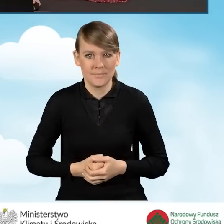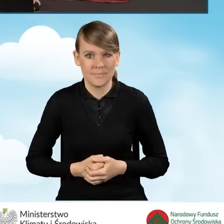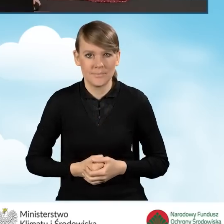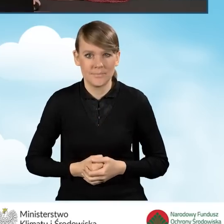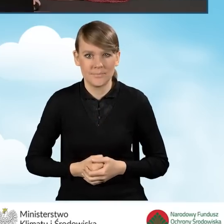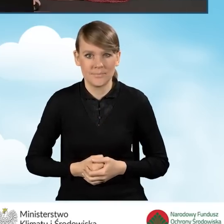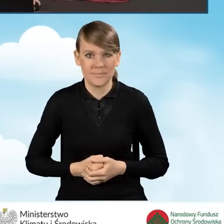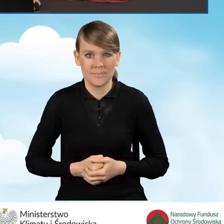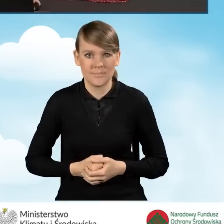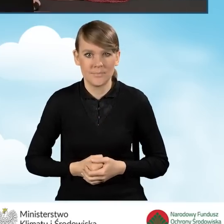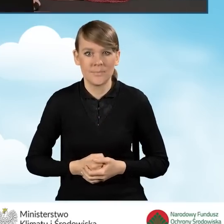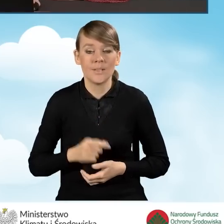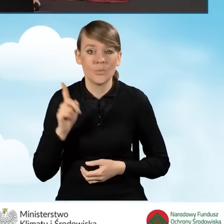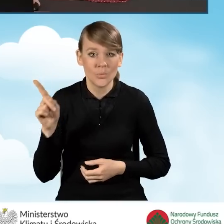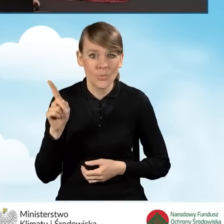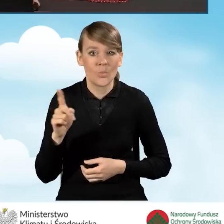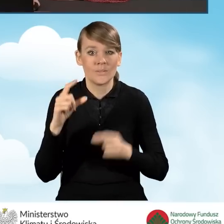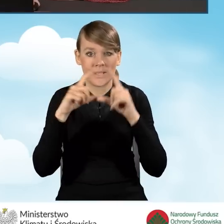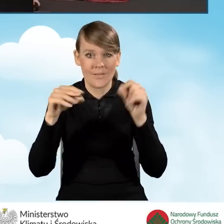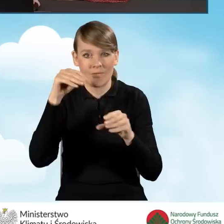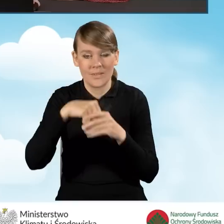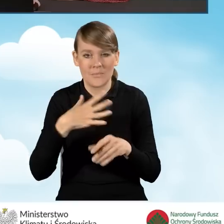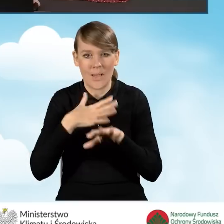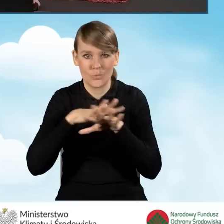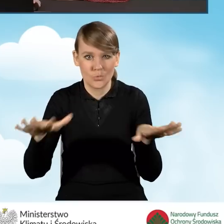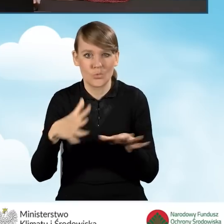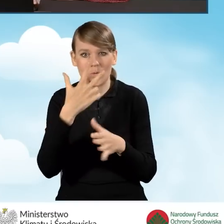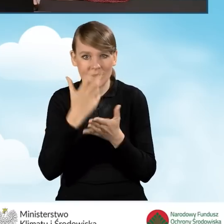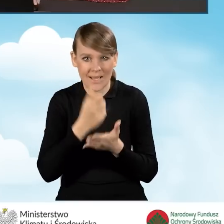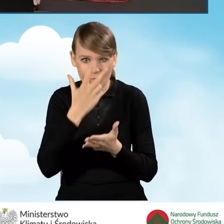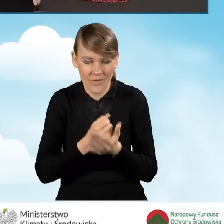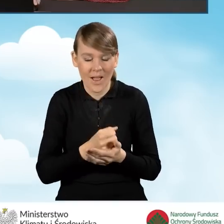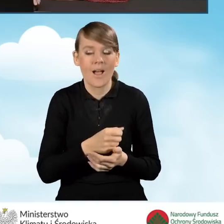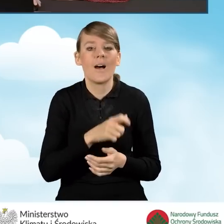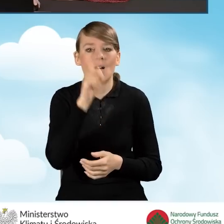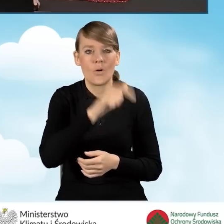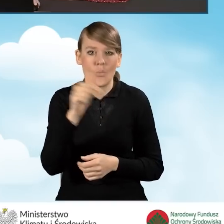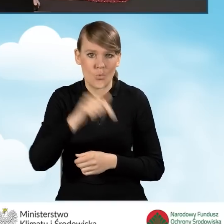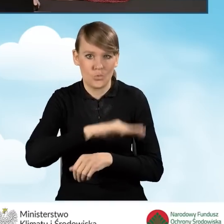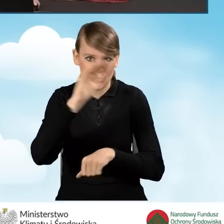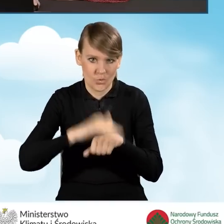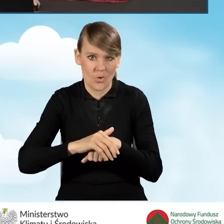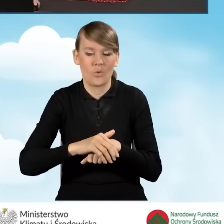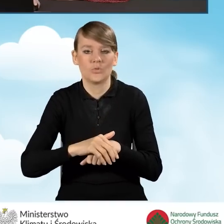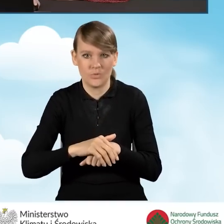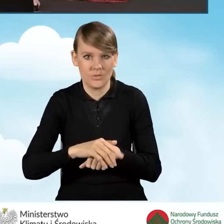W tej zakładce mamy cały szereg oświadczeń, z którymi beneficjent musi się zgodzić, aby przystąpić do programu.